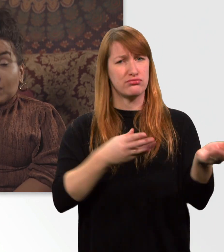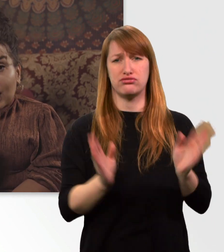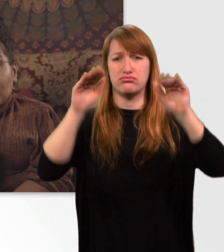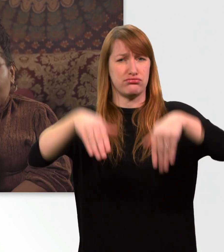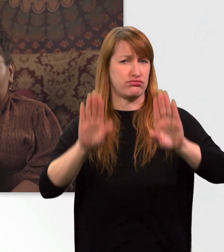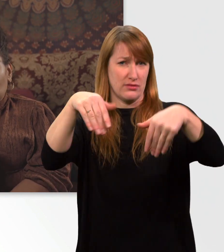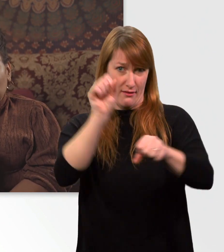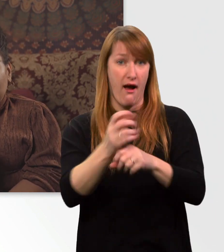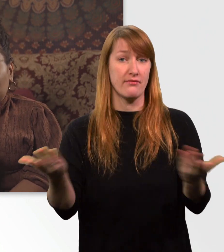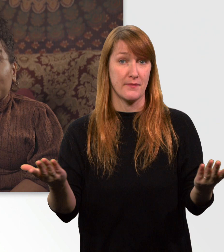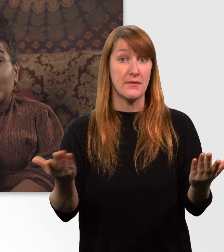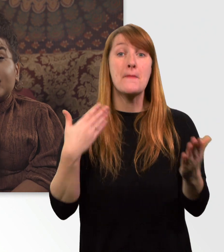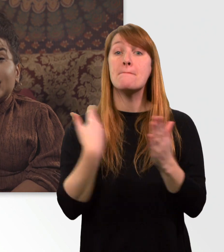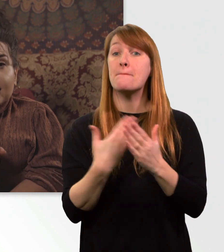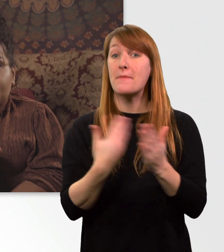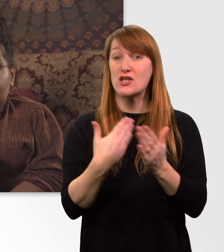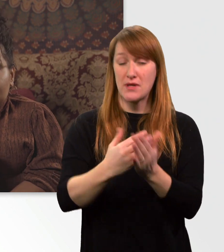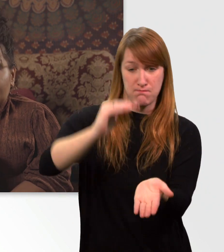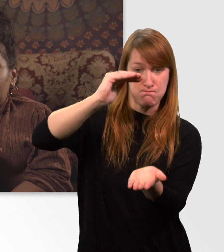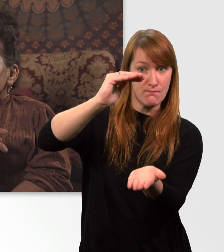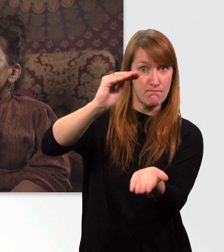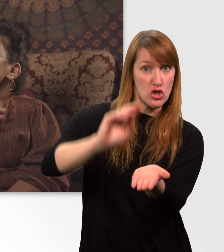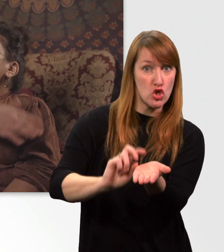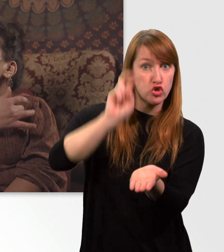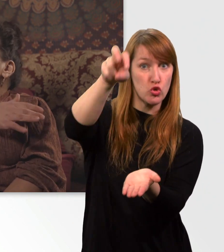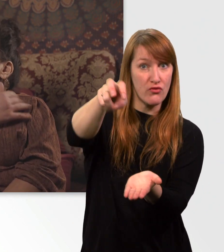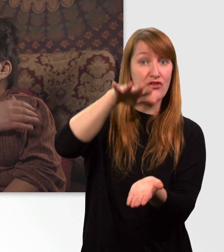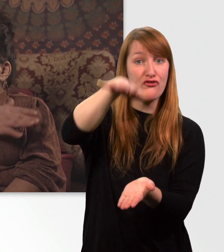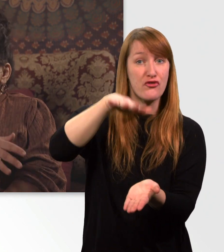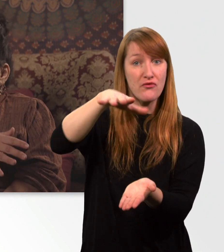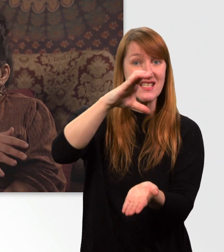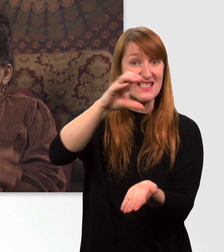Z.B. eine Stufe von 15 cm ist kein Problem für mich.